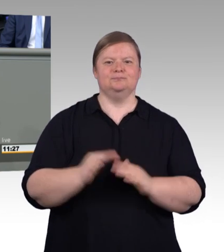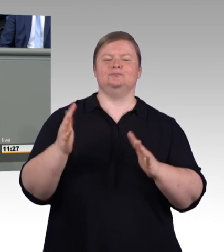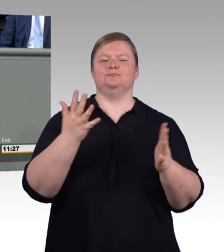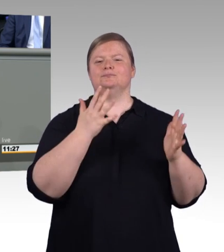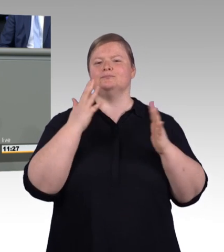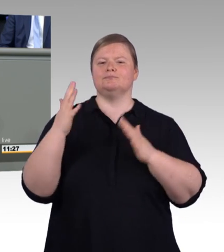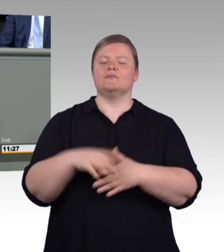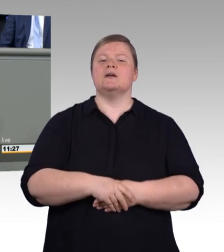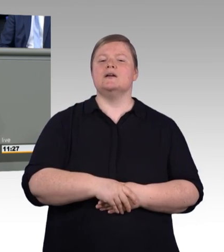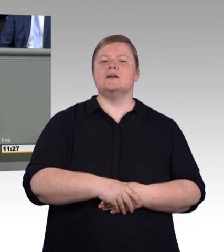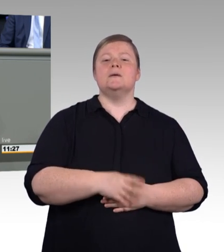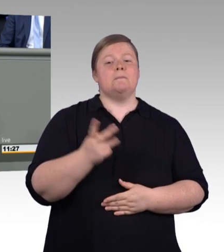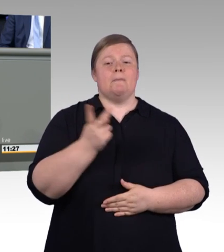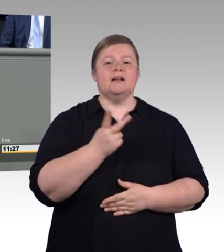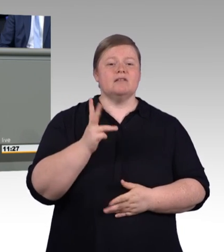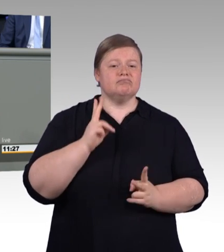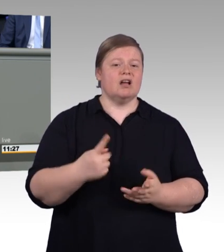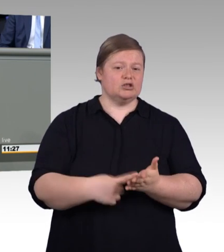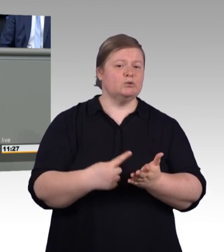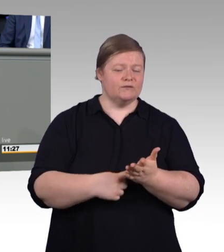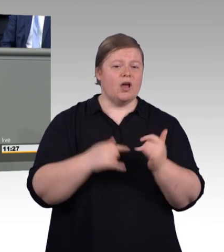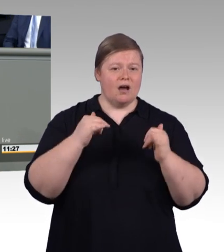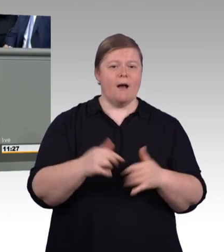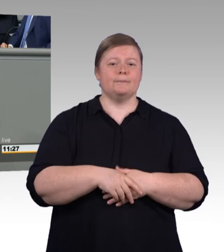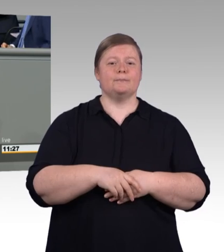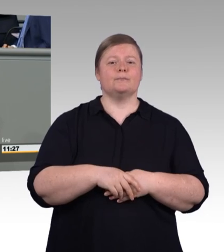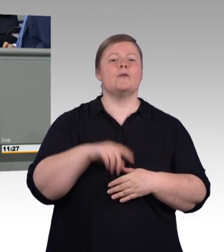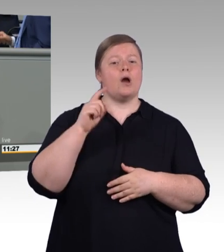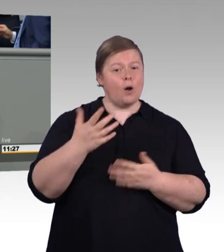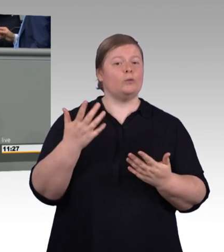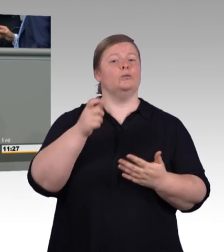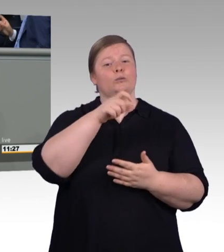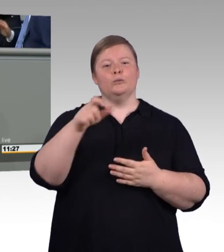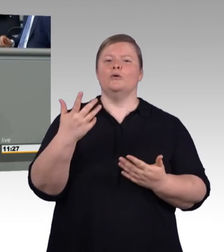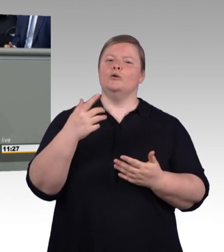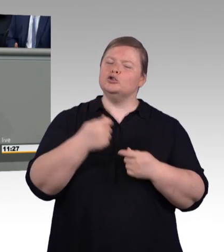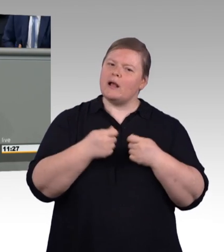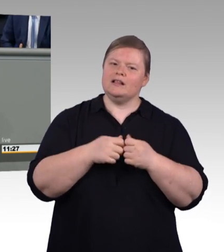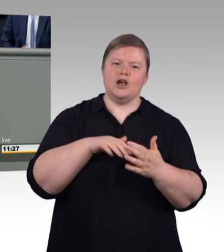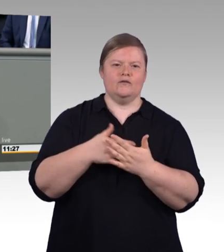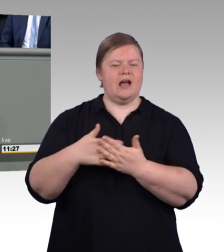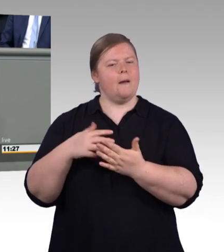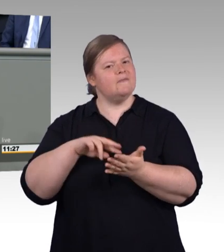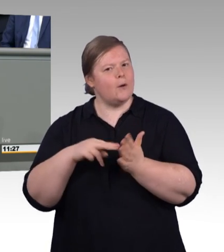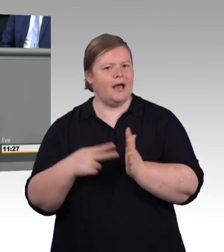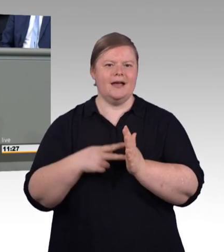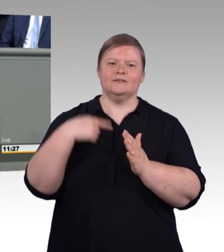in Deutschland frei wählen, ganz nach ihren Interessen und Stärken. In den vergangenen Jahren stand vor allem